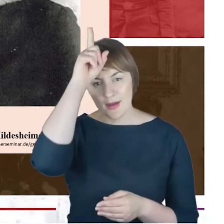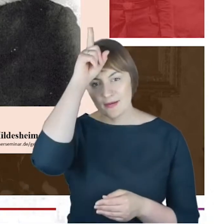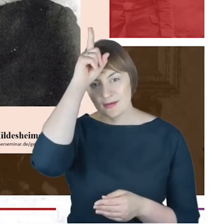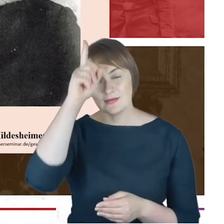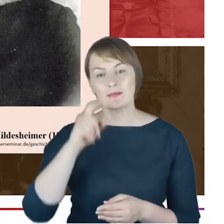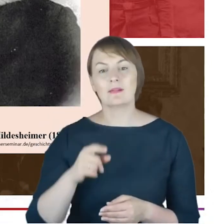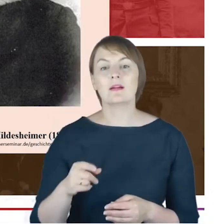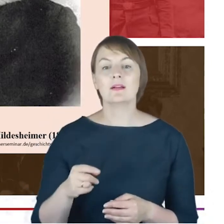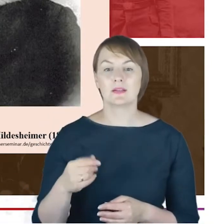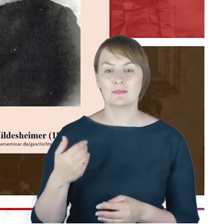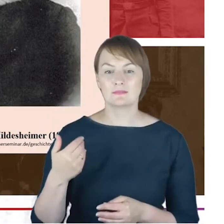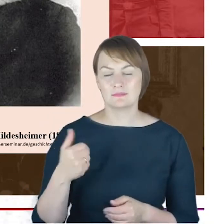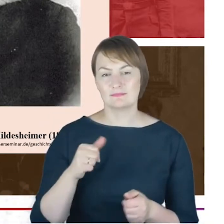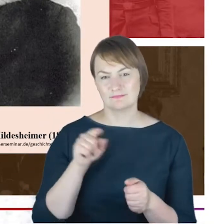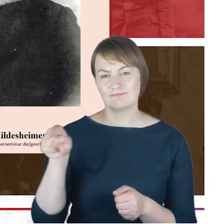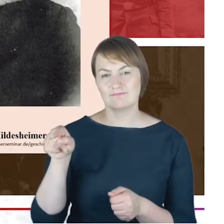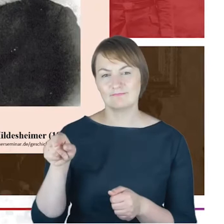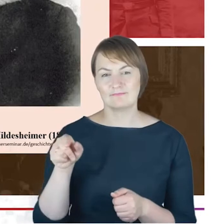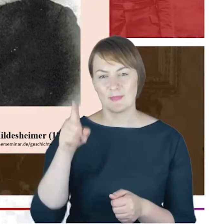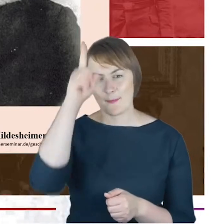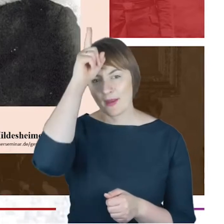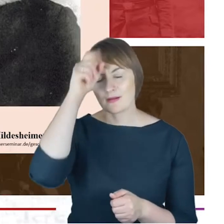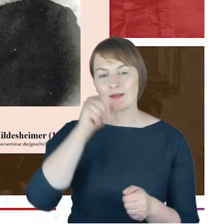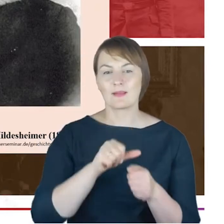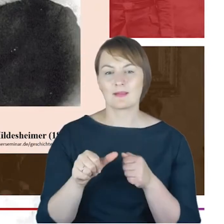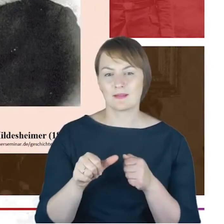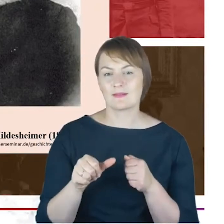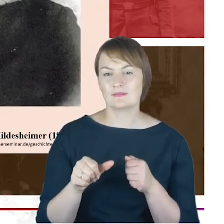się spuścizna Jacoba Cohna, odkryłam bardzo bogatą